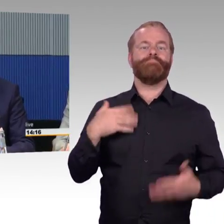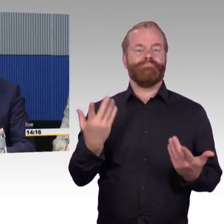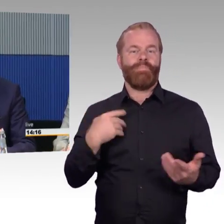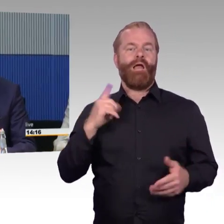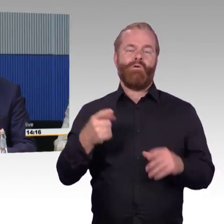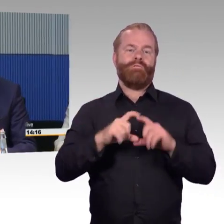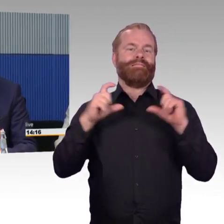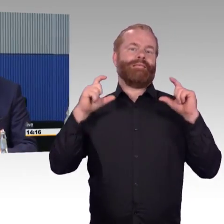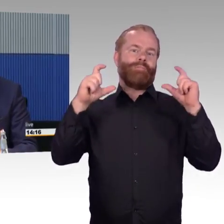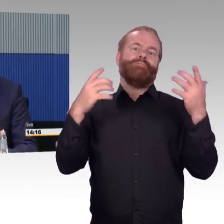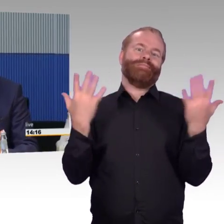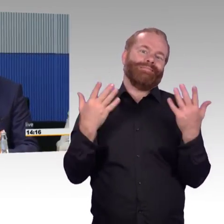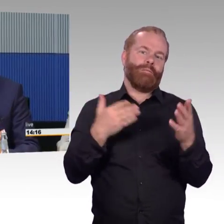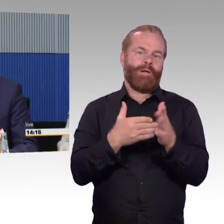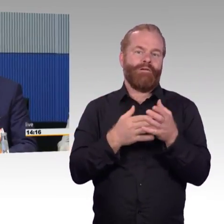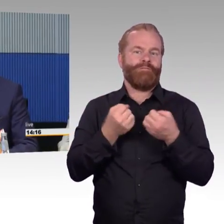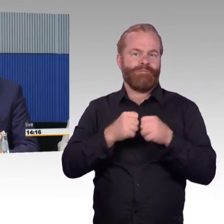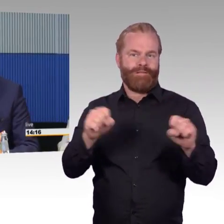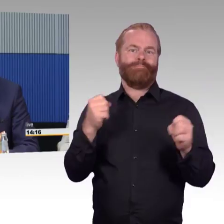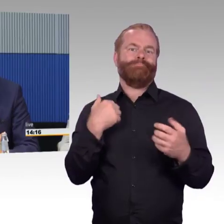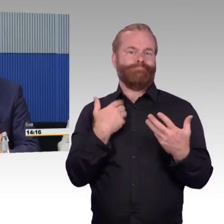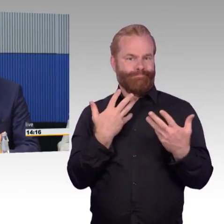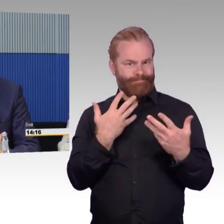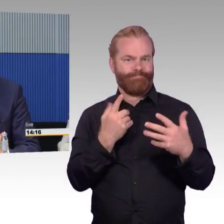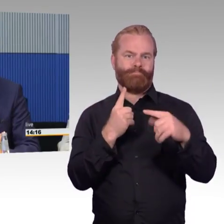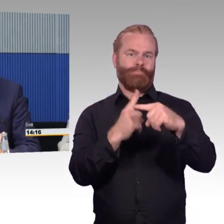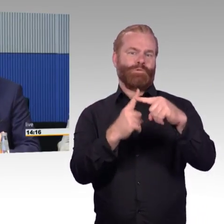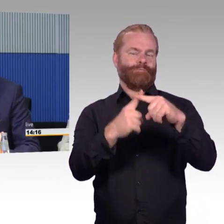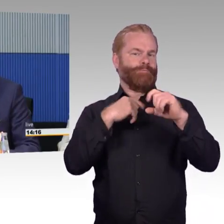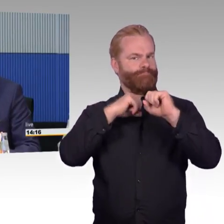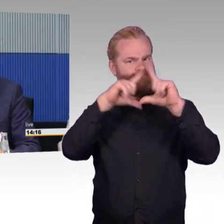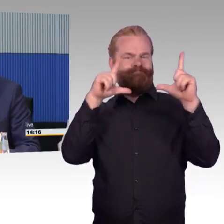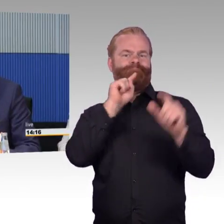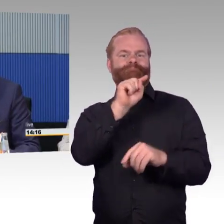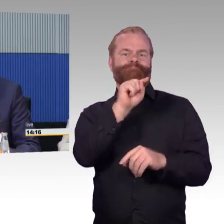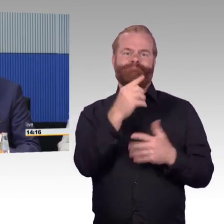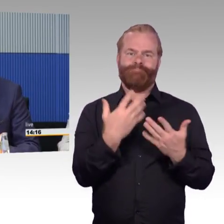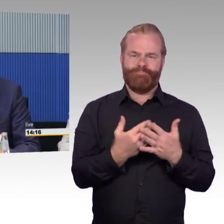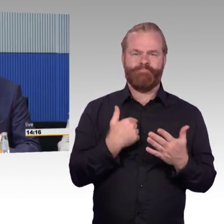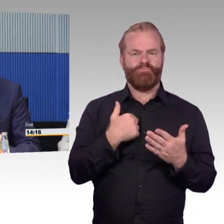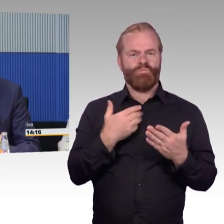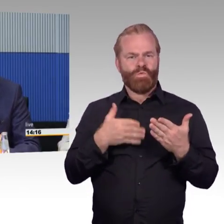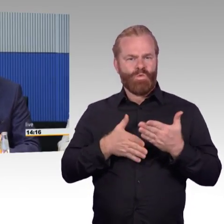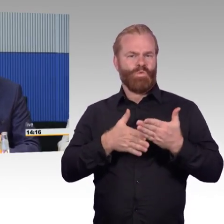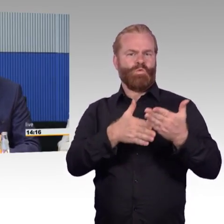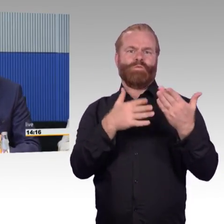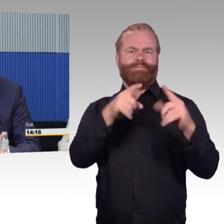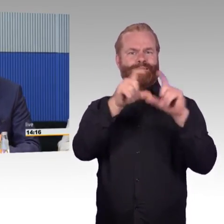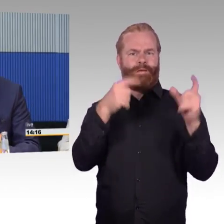Der Ausbau der Barrierefreiheit wird unter verschiedenen Aspekten natürlich vorangetrieben. Einmal das, was wir heute diskutieren, dass wir